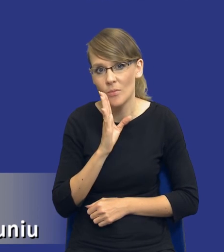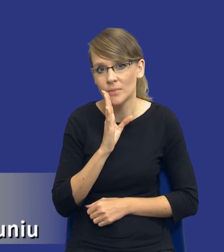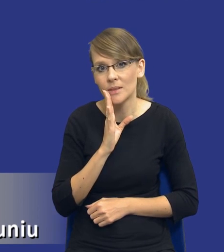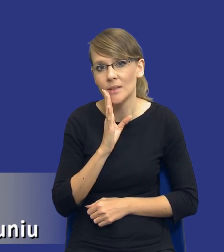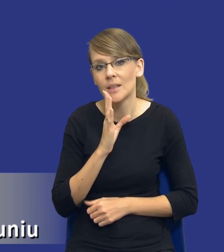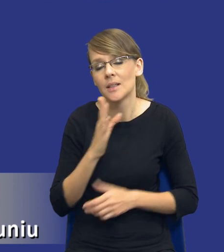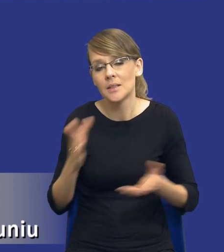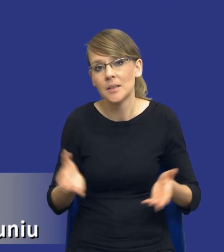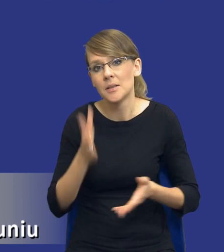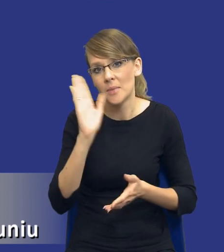no, poniesiesz jakąś porażkę.